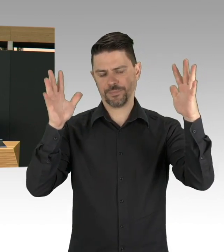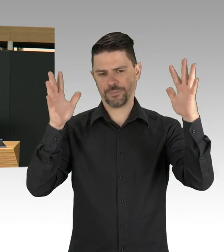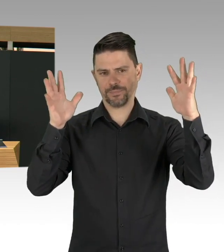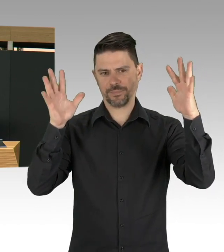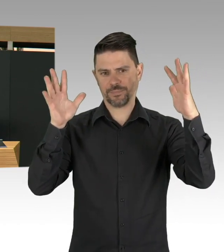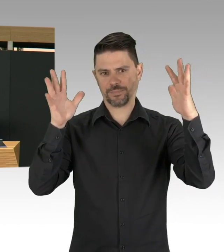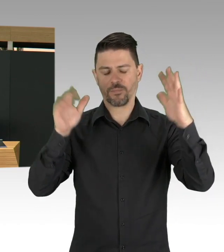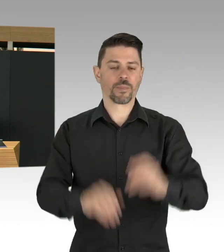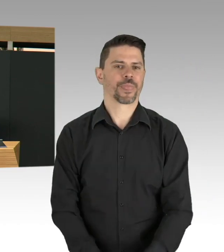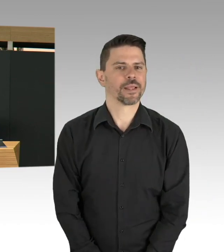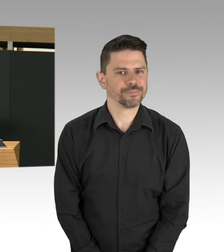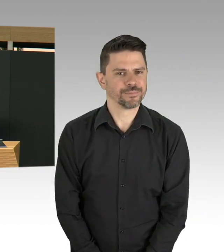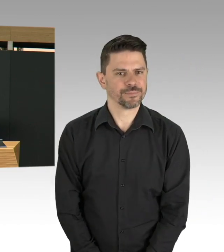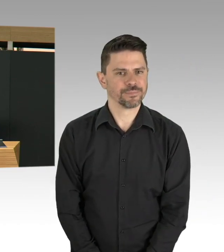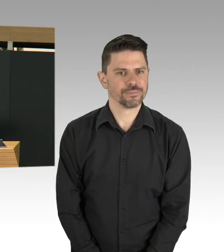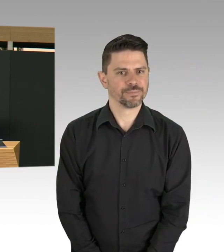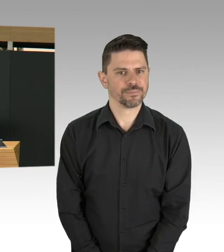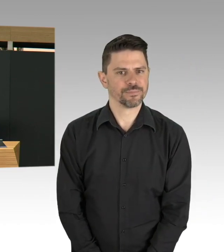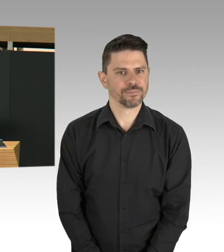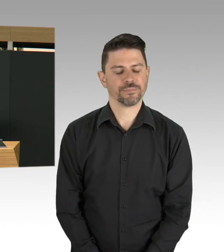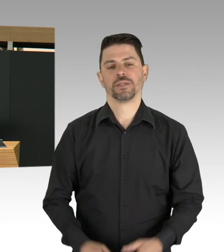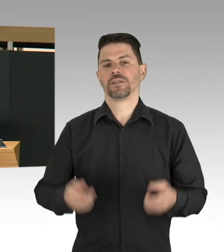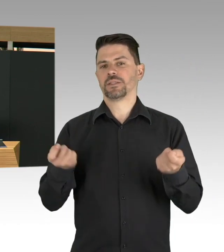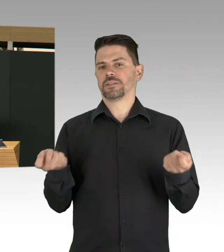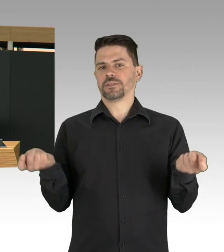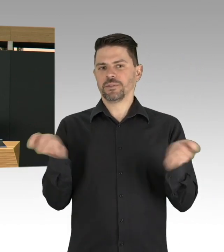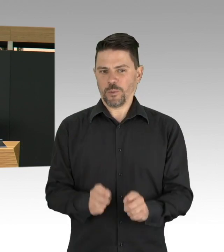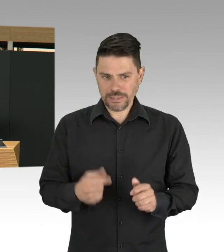ich bleibe jetzt bei Politikern, Sätze höre,